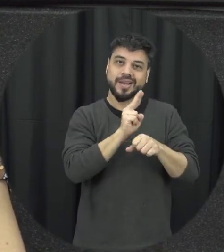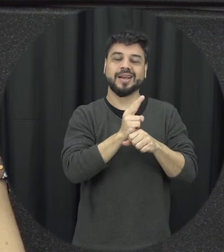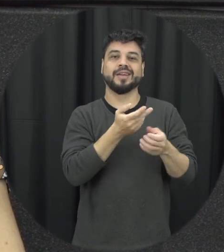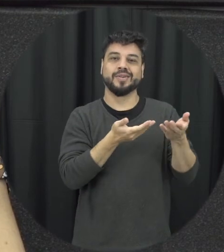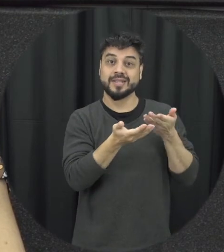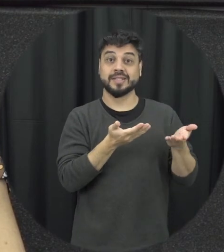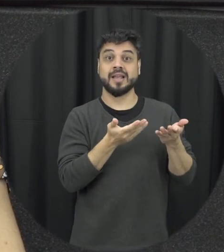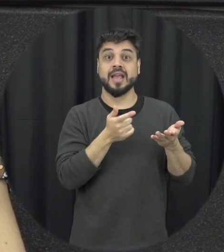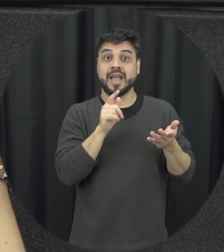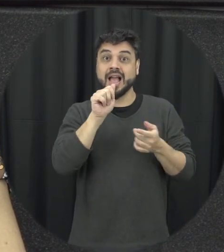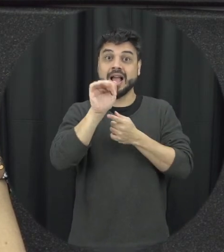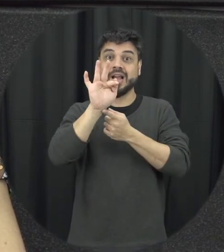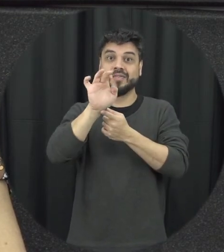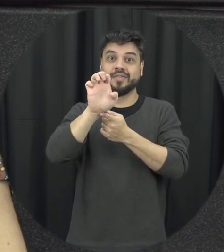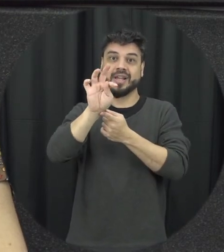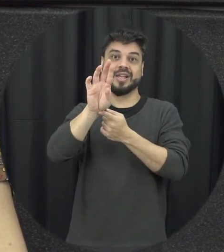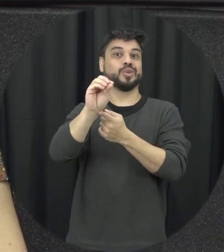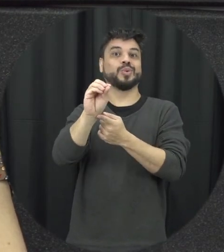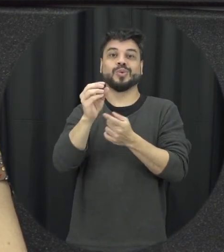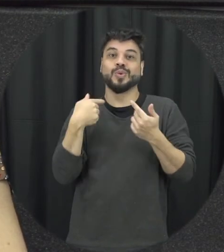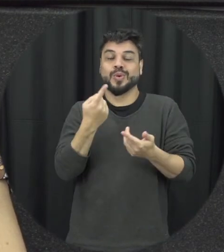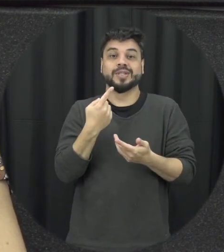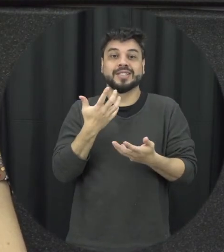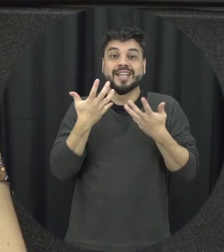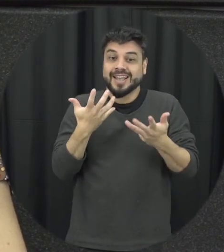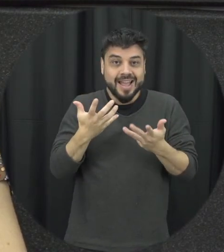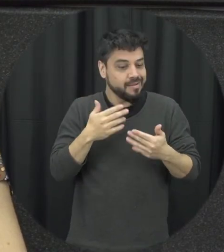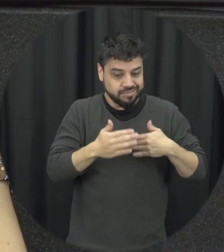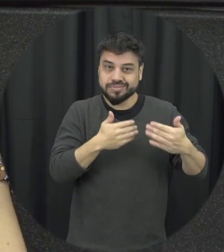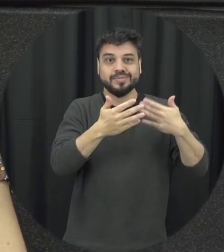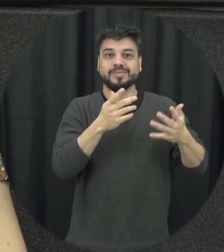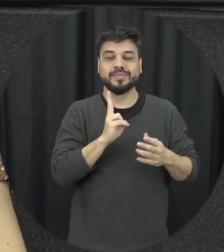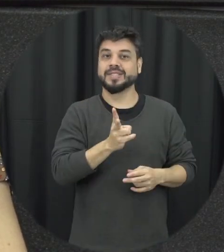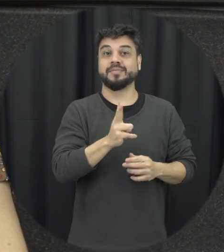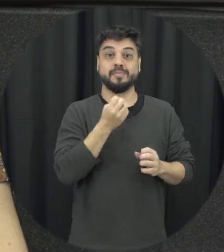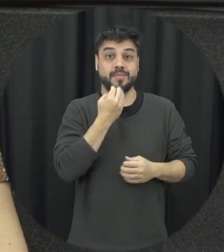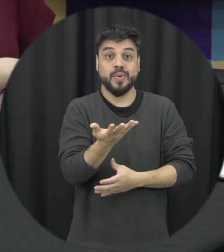a gente está falando de afeto a gente quer ser nutrida por esse afeto mas para isso a gente